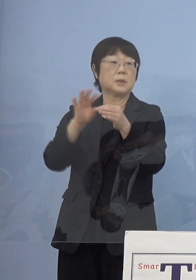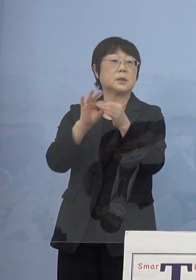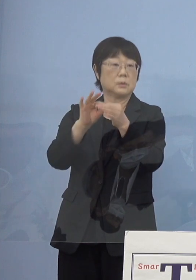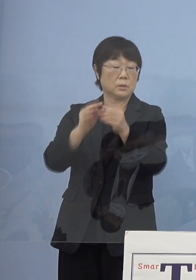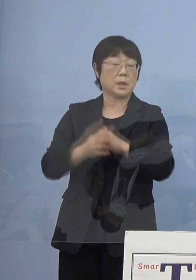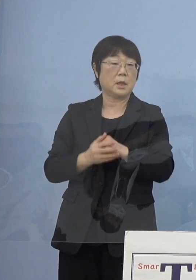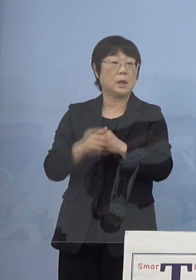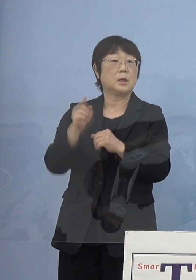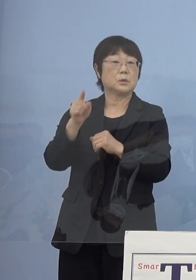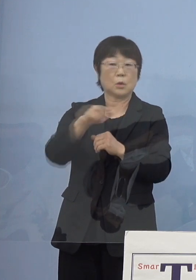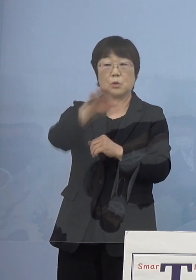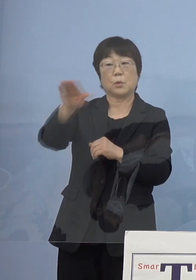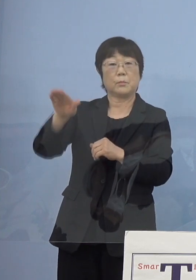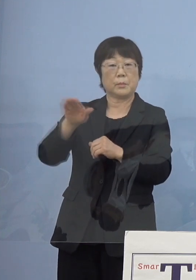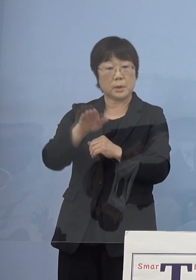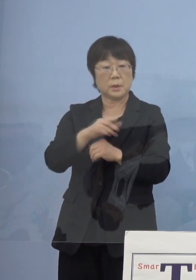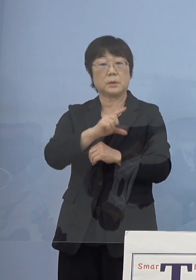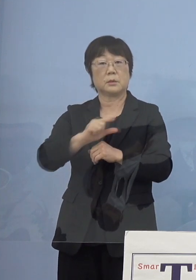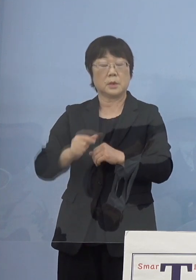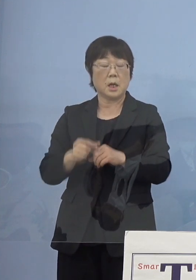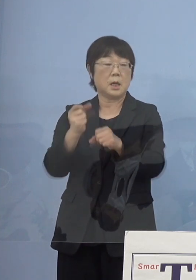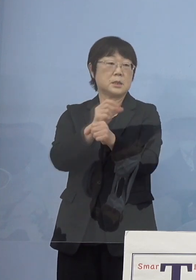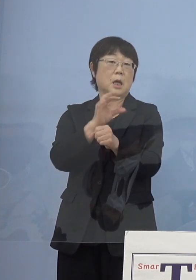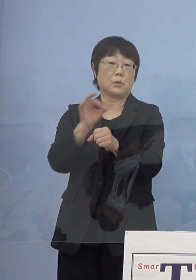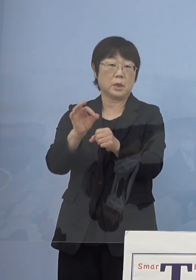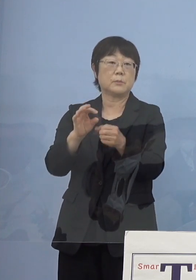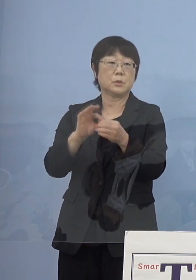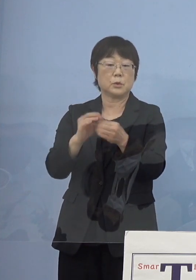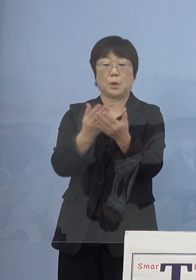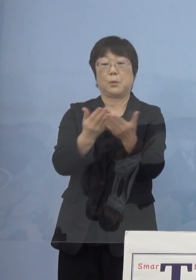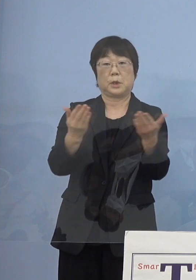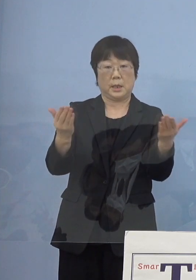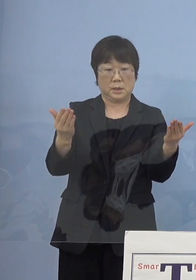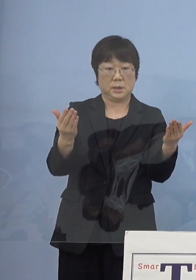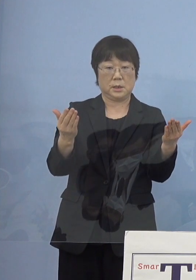書道家の皆様方の様々な作品も 展示をさせていただいている